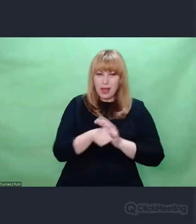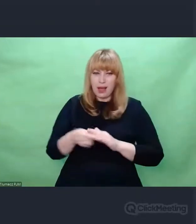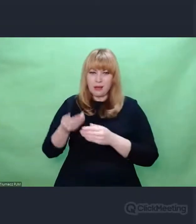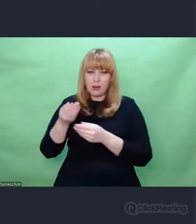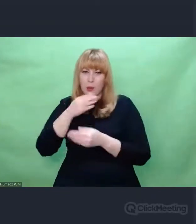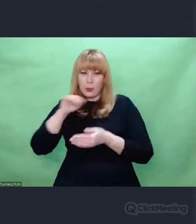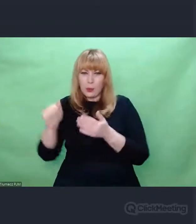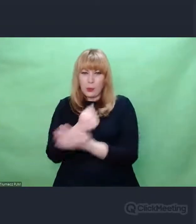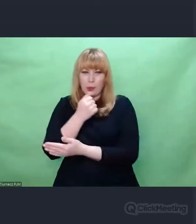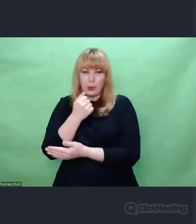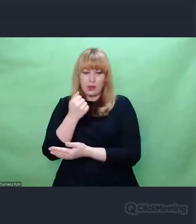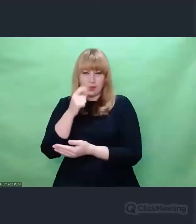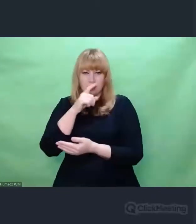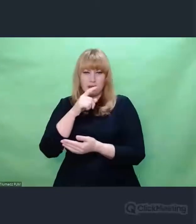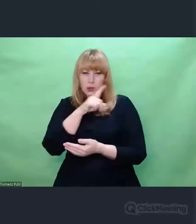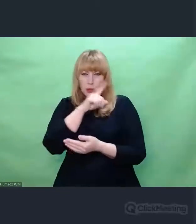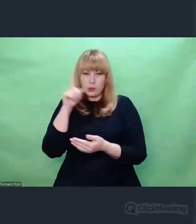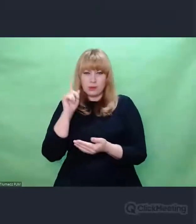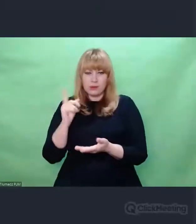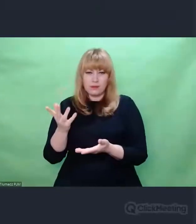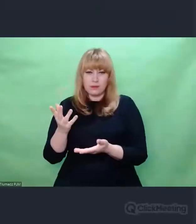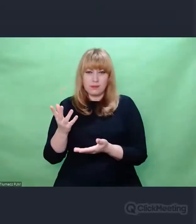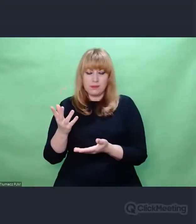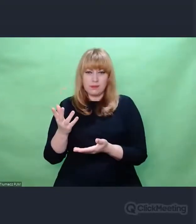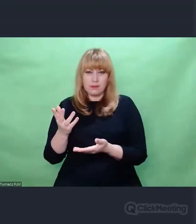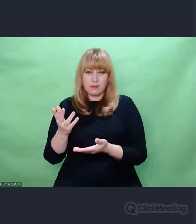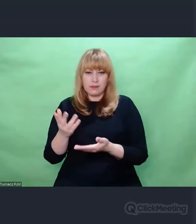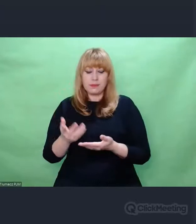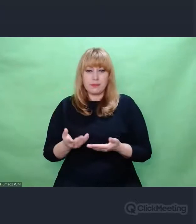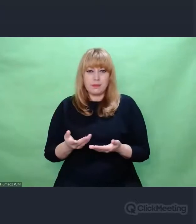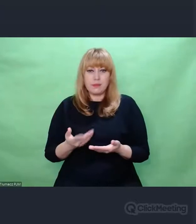W przypadku Enigmy ta droga konstrukcyjna